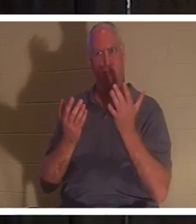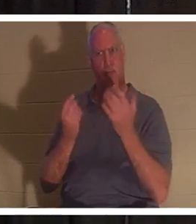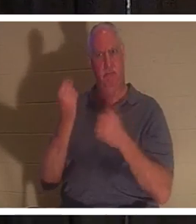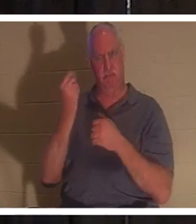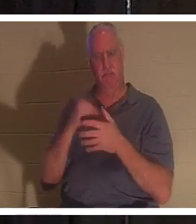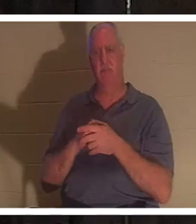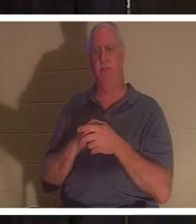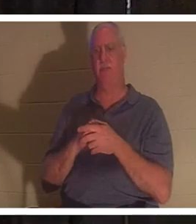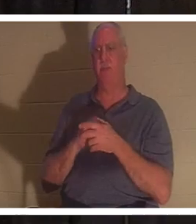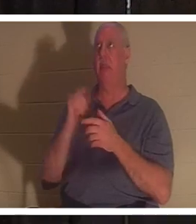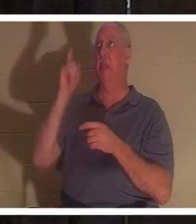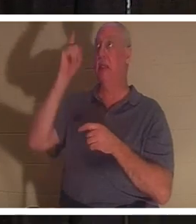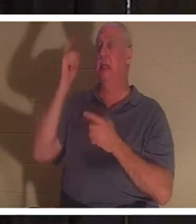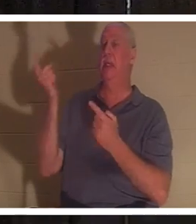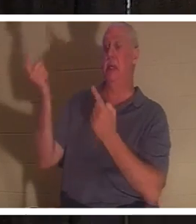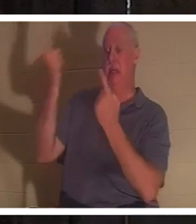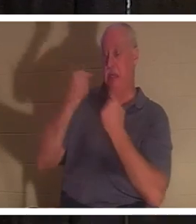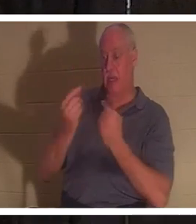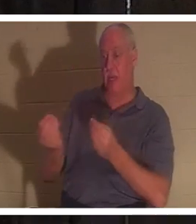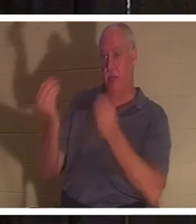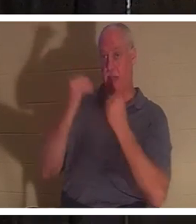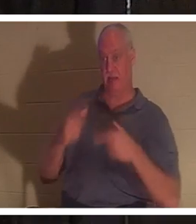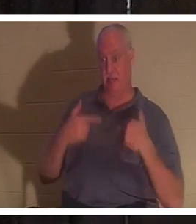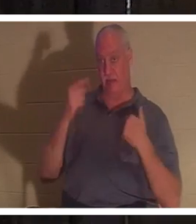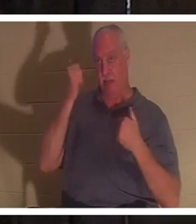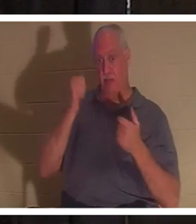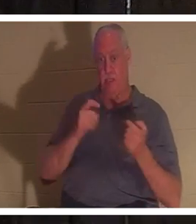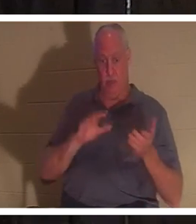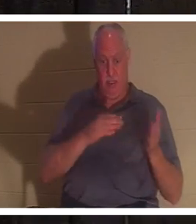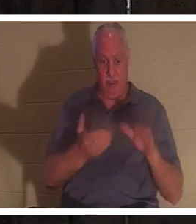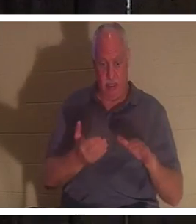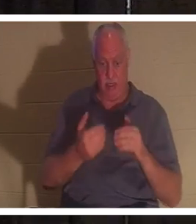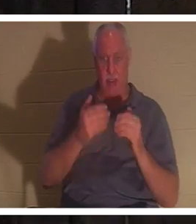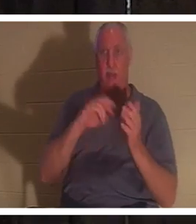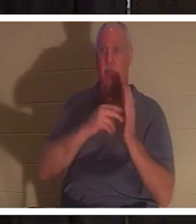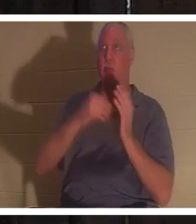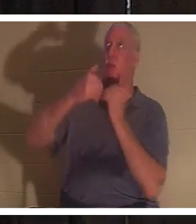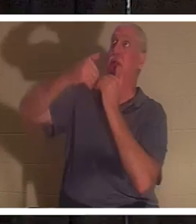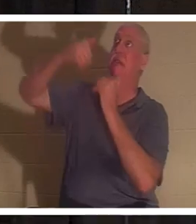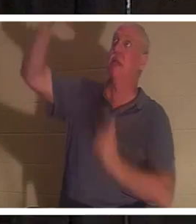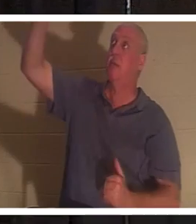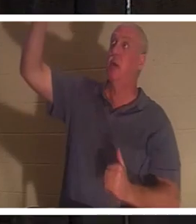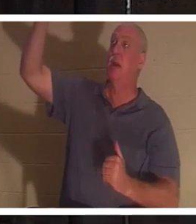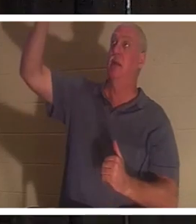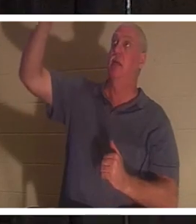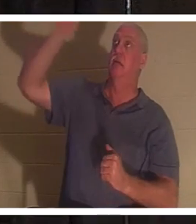우리가 죽었기 때문에 우리에게 생명을 주기 위해 오셨습니다. 우리는 생명의 근원으로부터 분리되어 있기 때문입니다. 하나님은